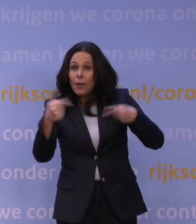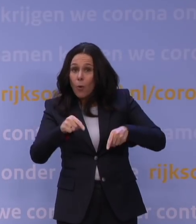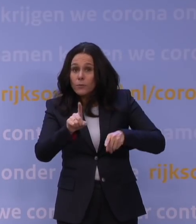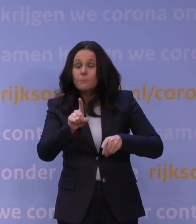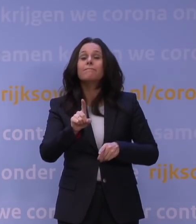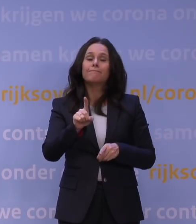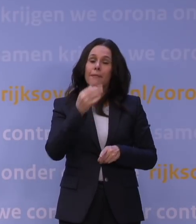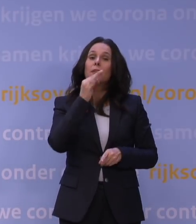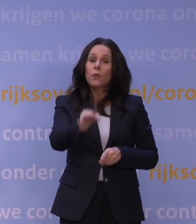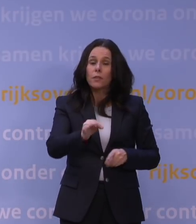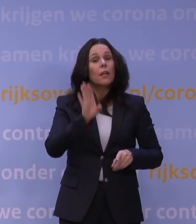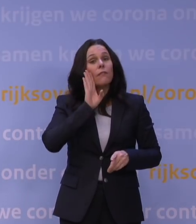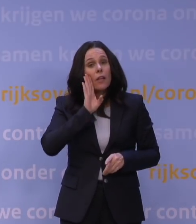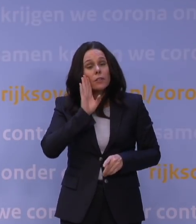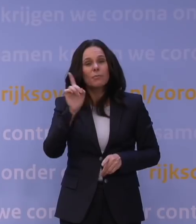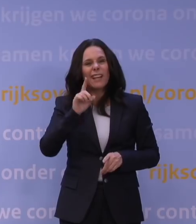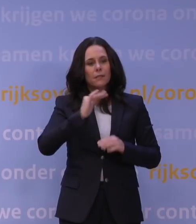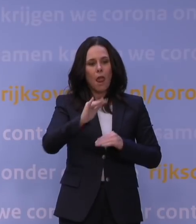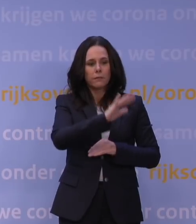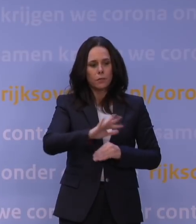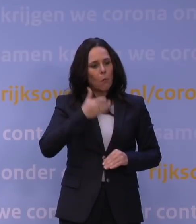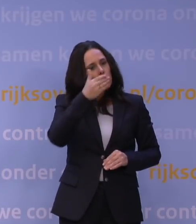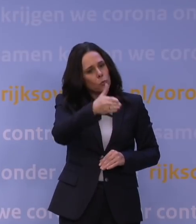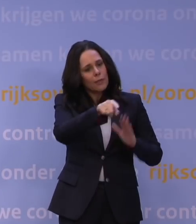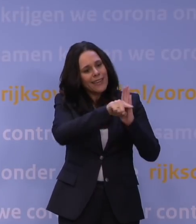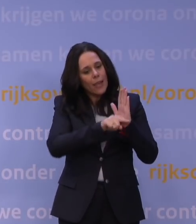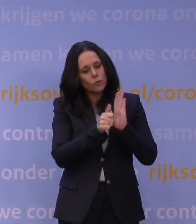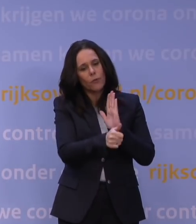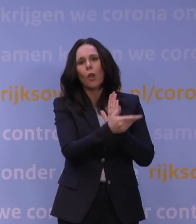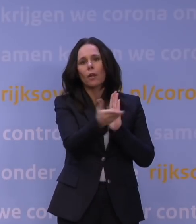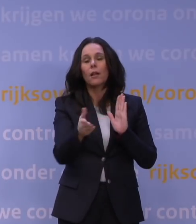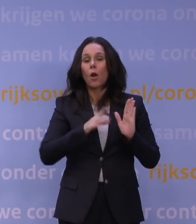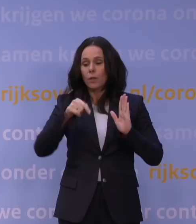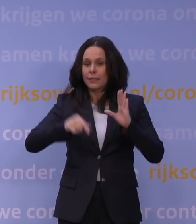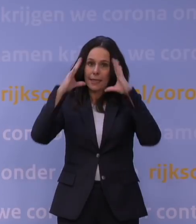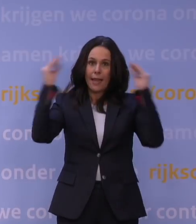dan hou je je aan de regels van het land waar je bent, ook als dat land Nederland is.